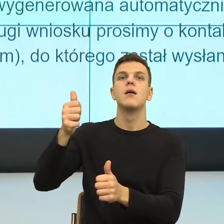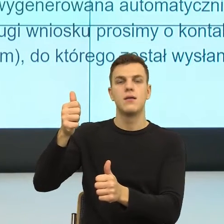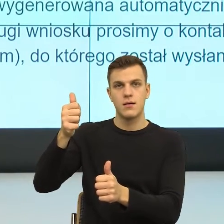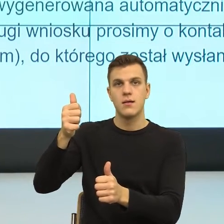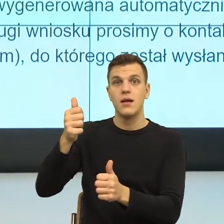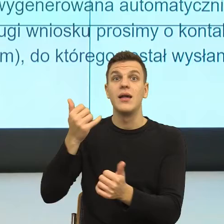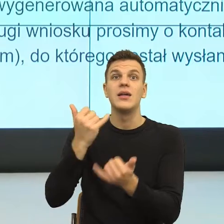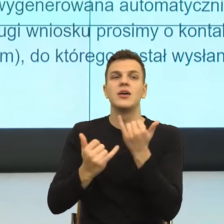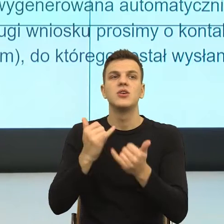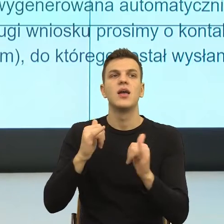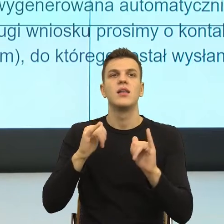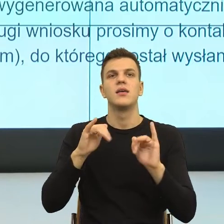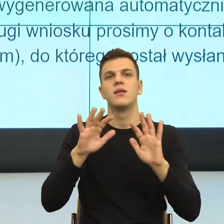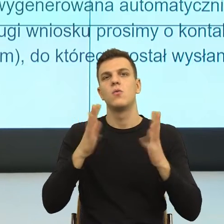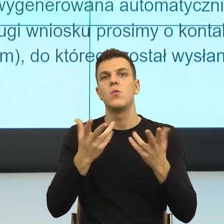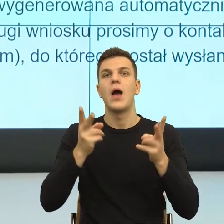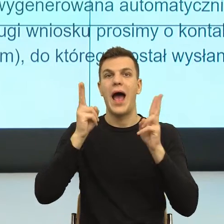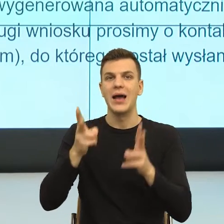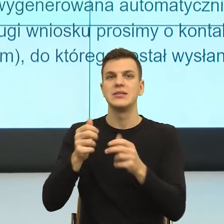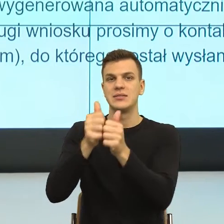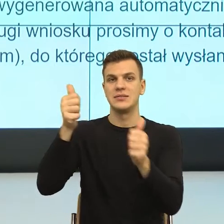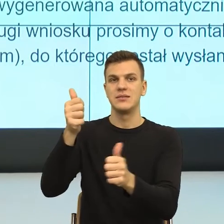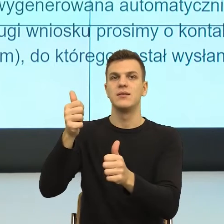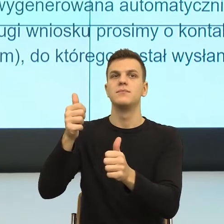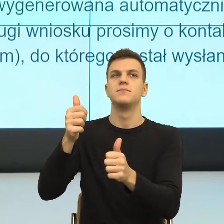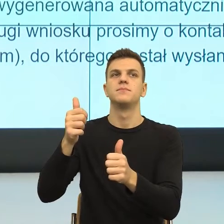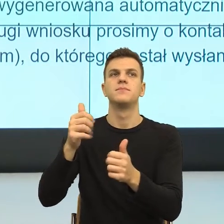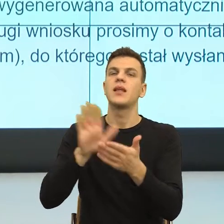To znaczy kiedy ja mam takie poczucie, że ktoś ma nade mną władzę.